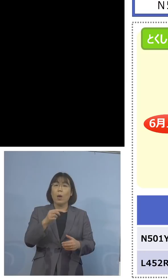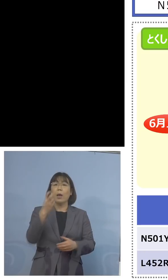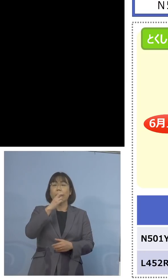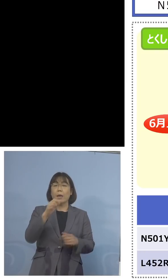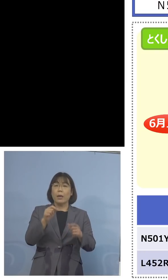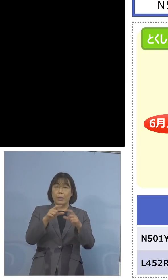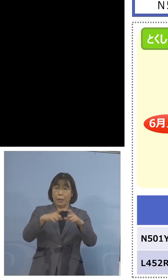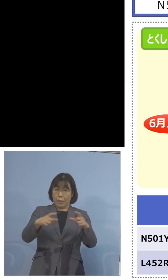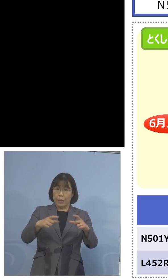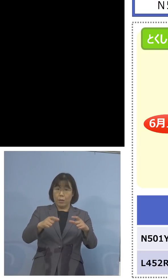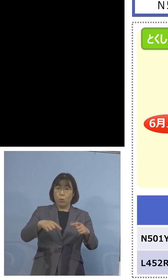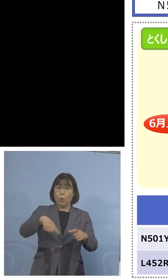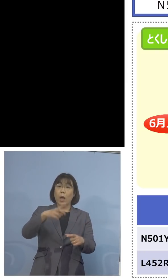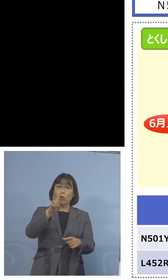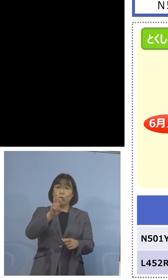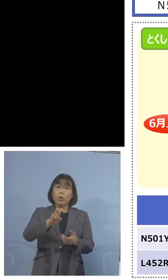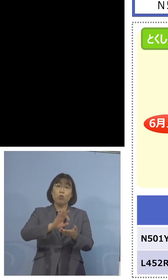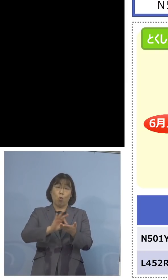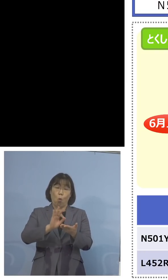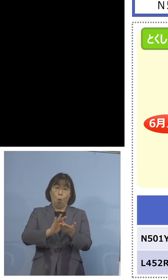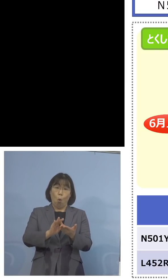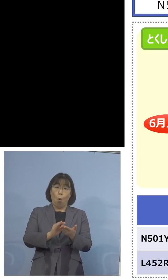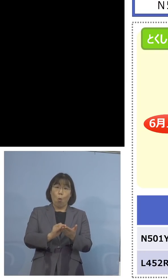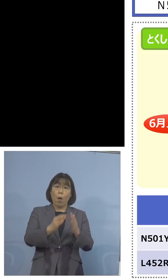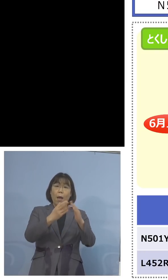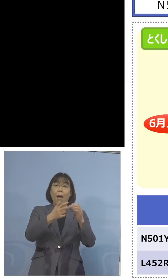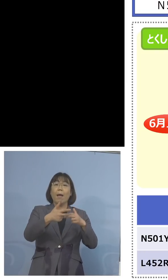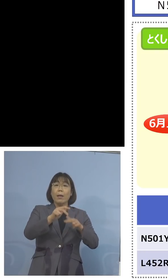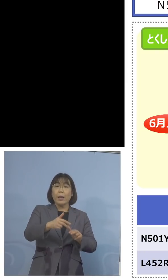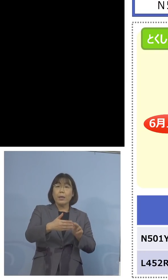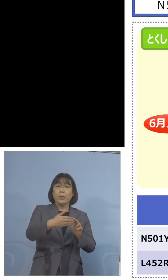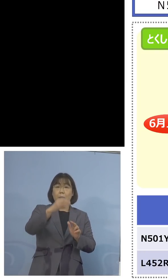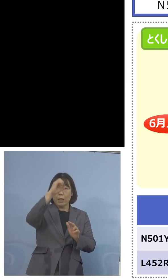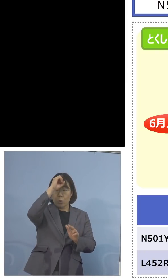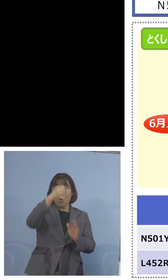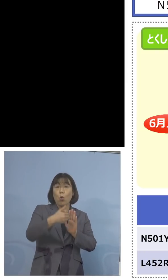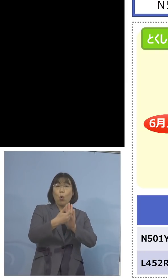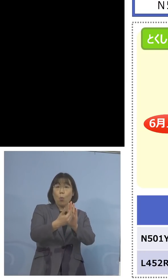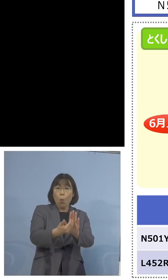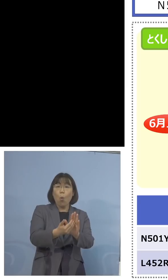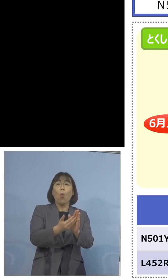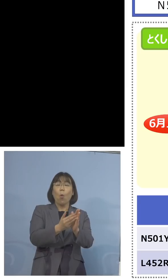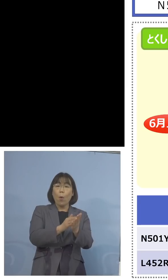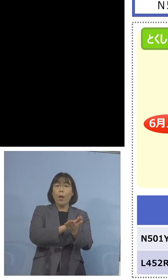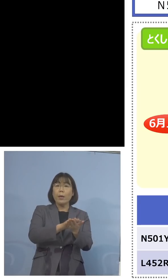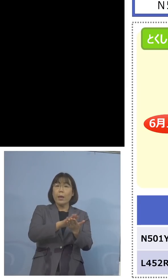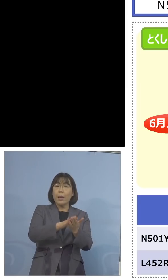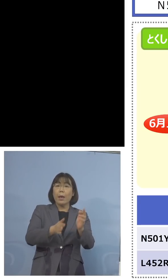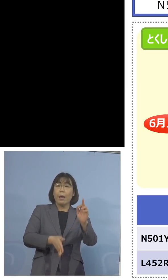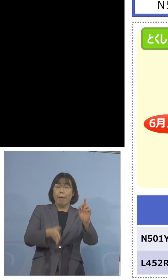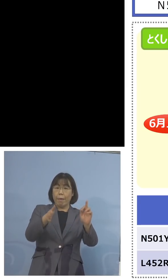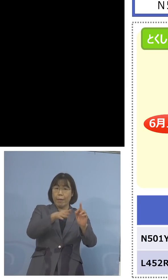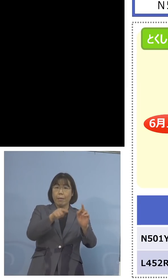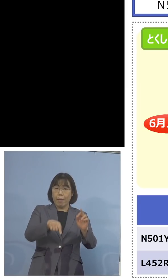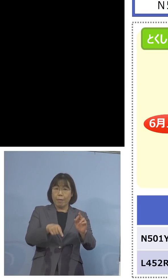家畜防疫衛生センター、これまでの 保健製薬環境センターとは、36に、さらに